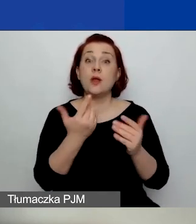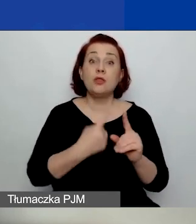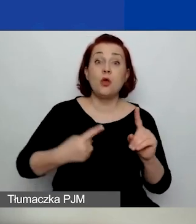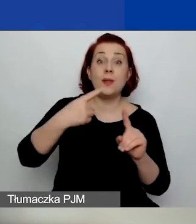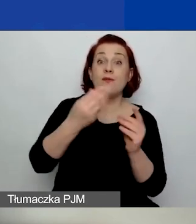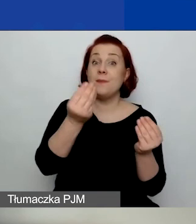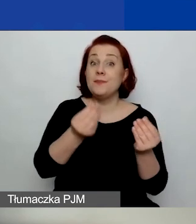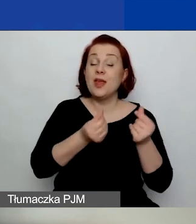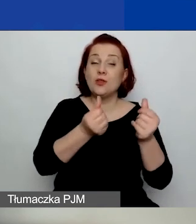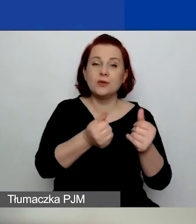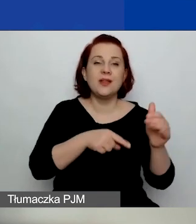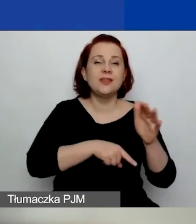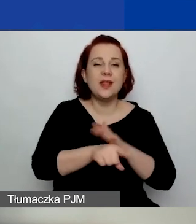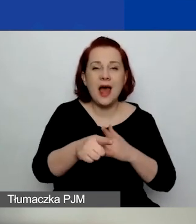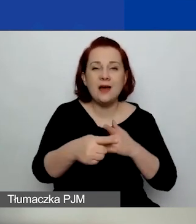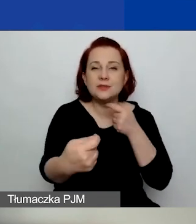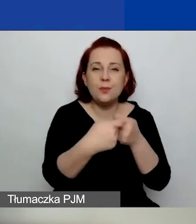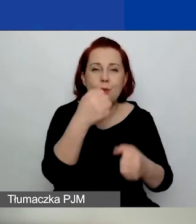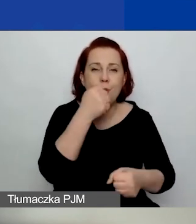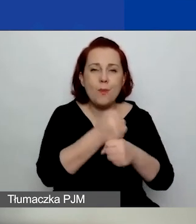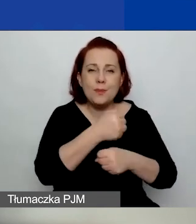na współpracę dwustronną z podmiotami Państw-Darczyńców.